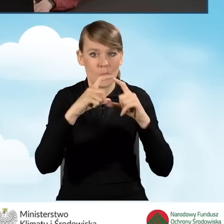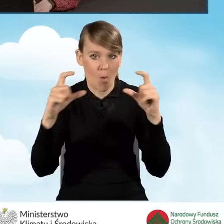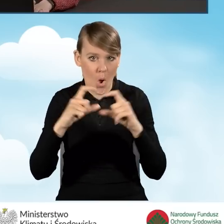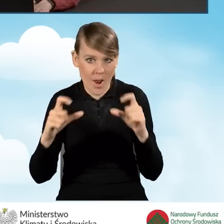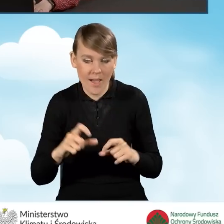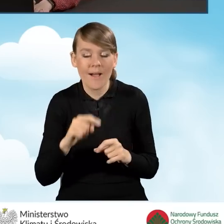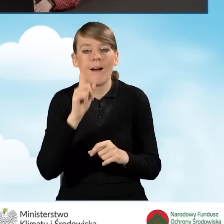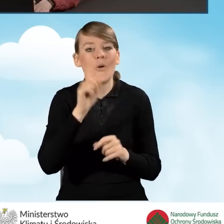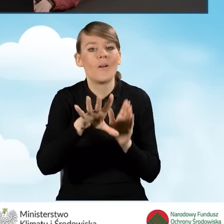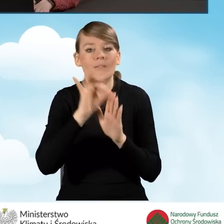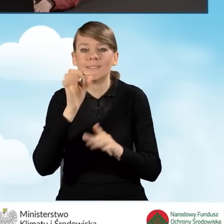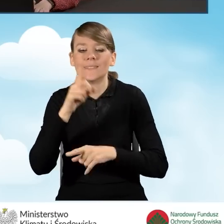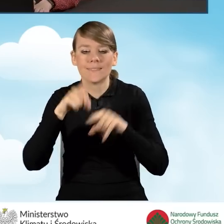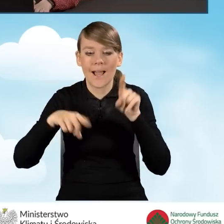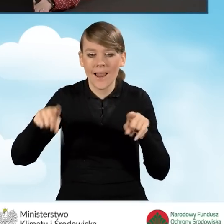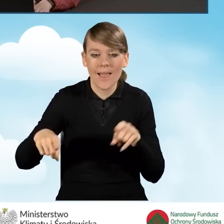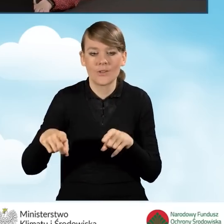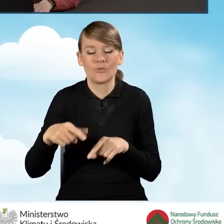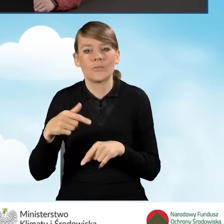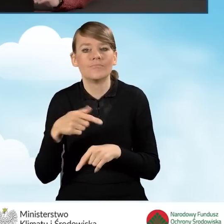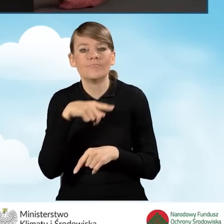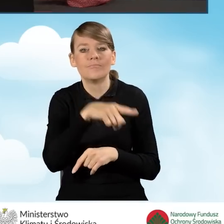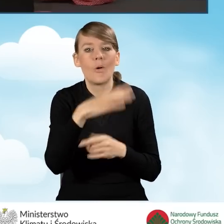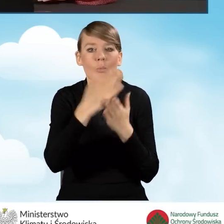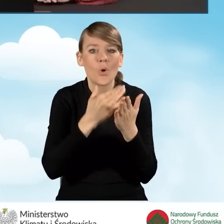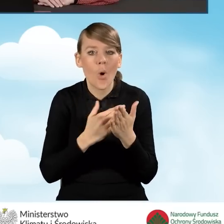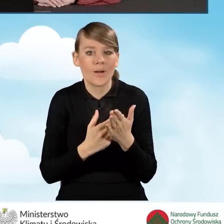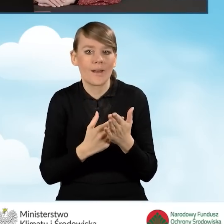jakie warunki programu spełniamy i do której części dofinansowania się kwalifikujemy.